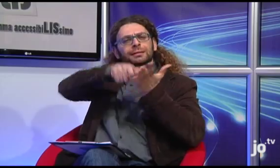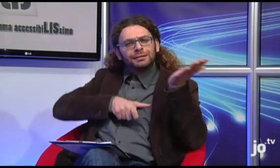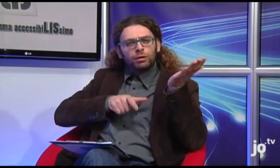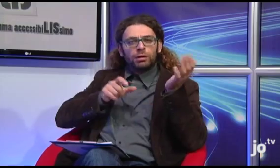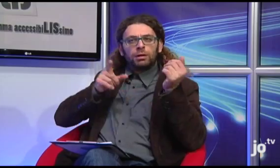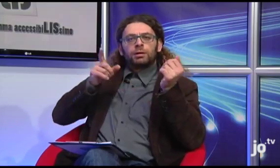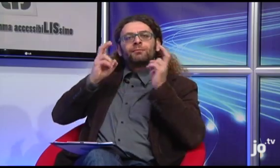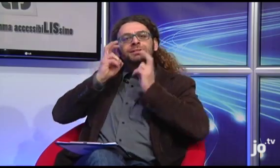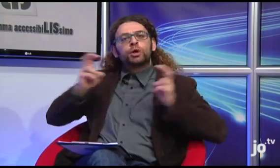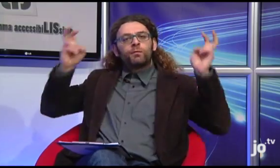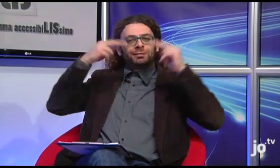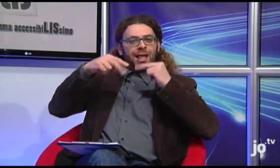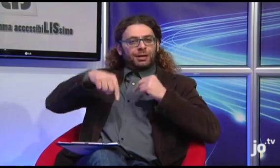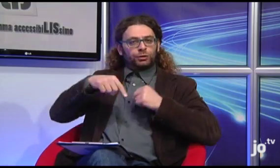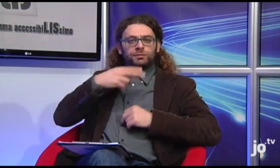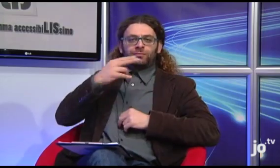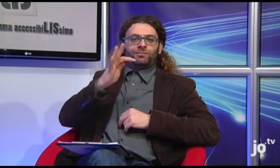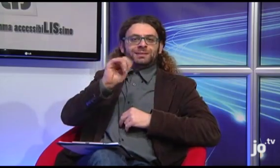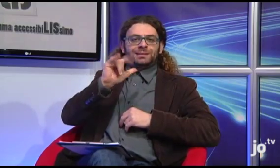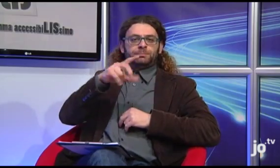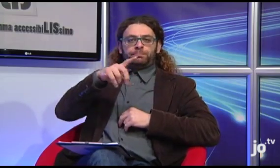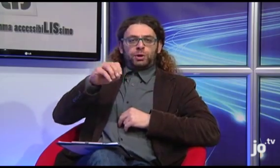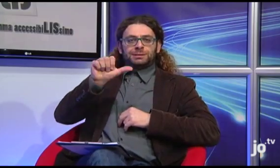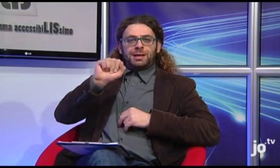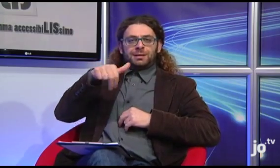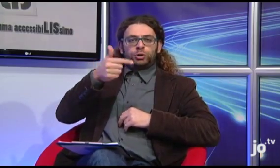Ho letto un articolo sull'incontro tra L'Arcivescovo di Taranto Filippo Santoro e Il Papa,